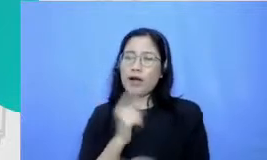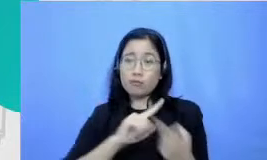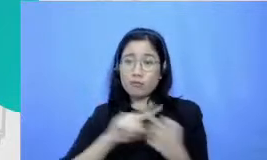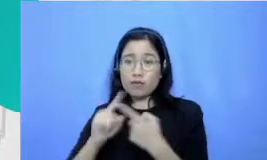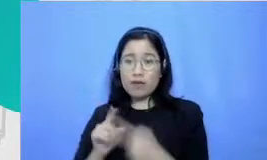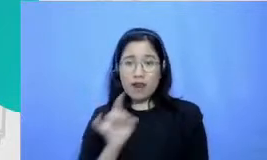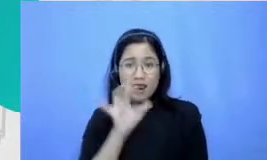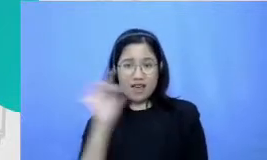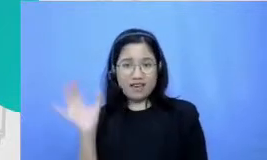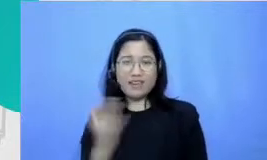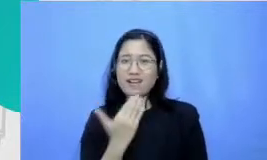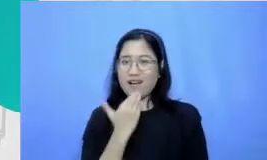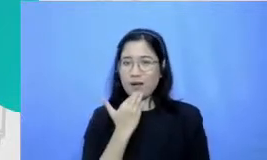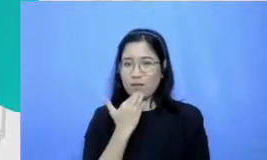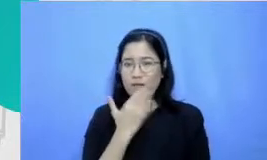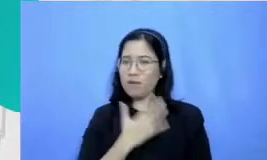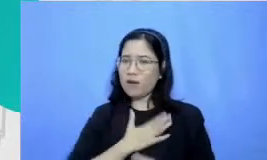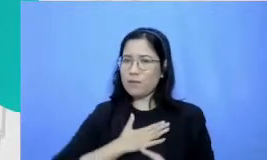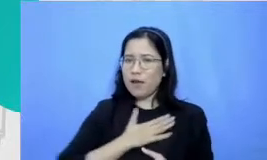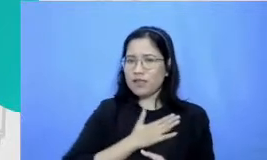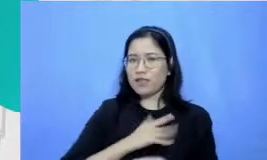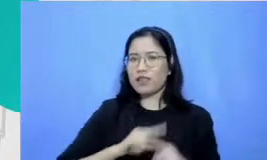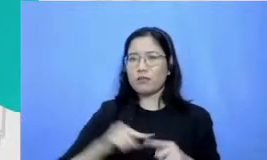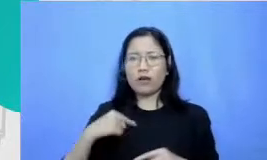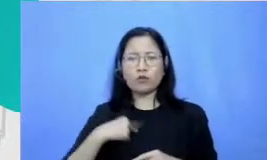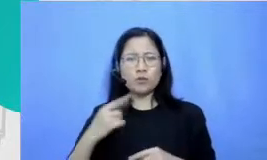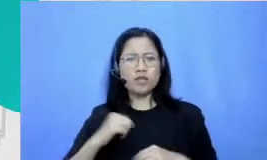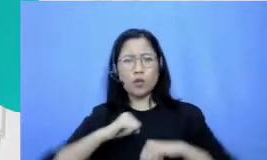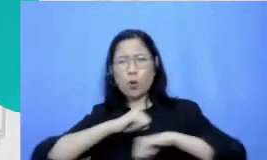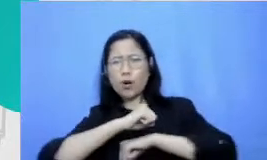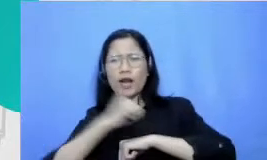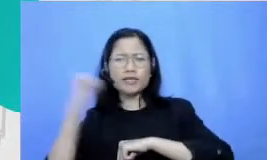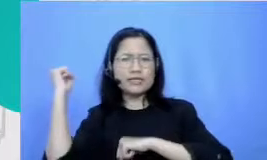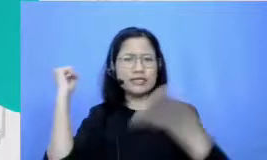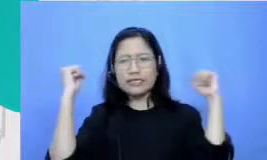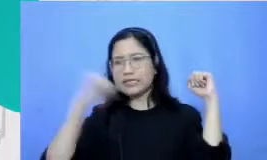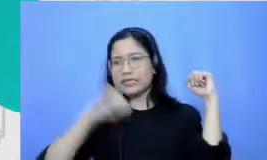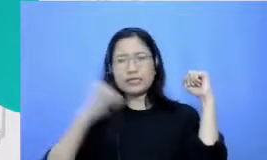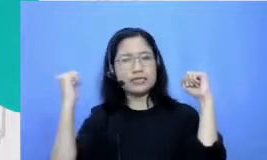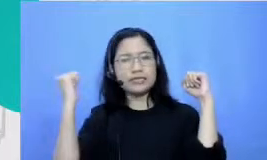mereka menikmati sementara aku yang koordinasi kutu sangat buruk selalu deg-degan kalau harus